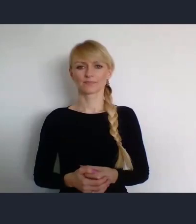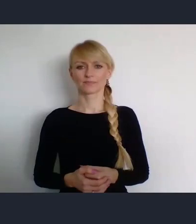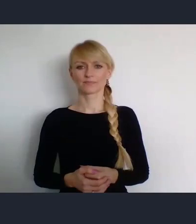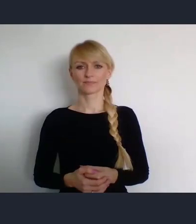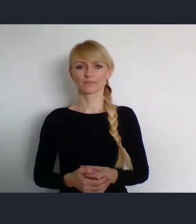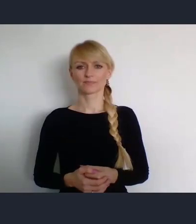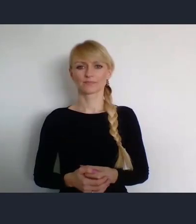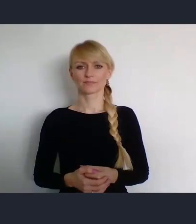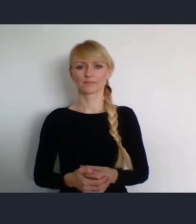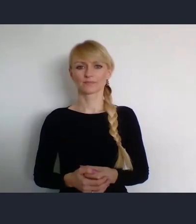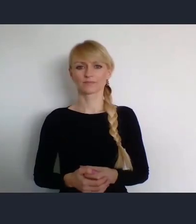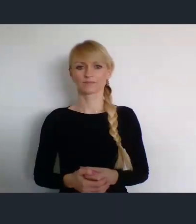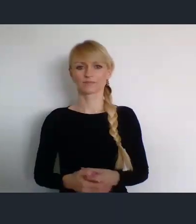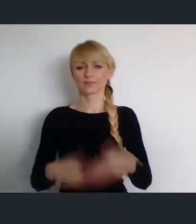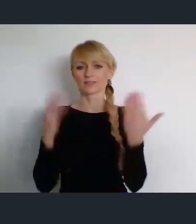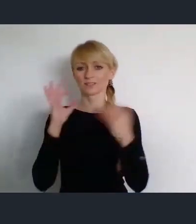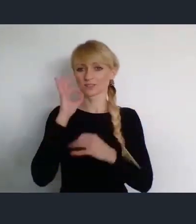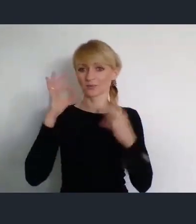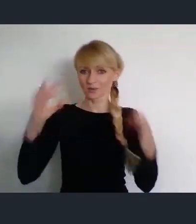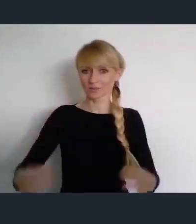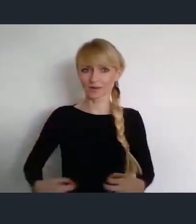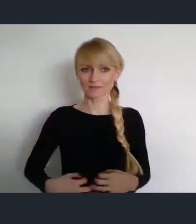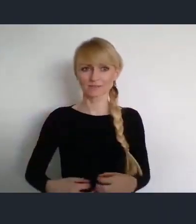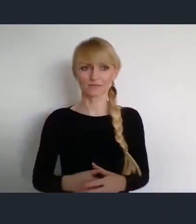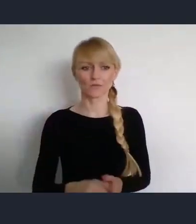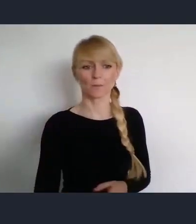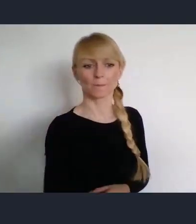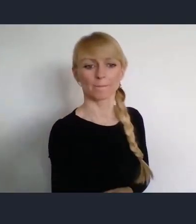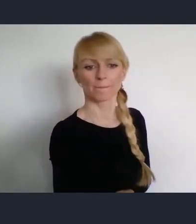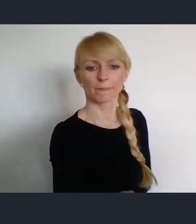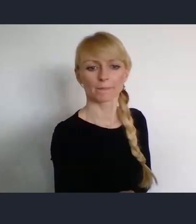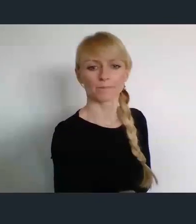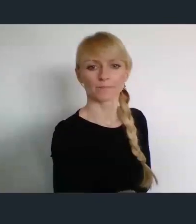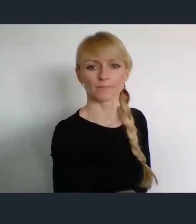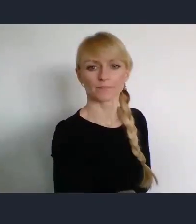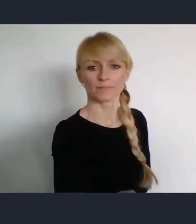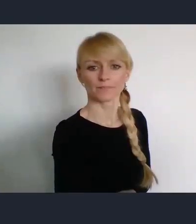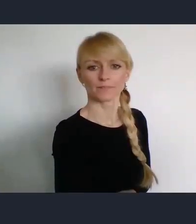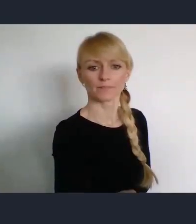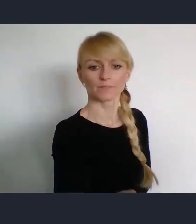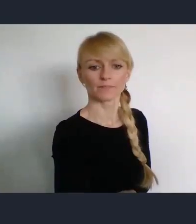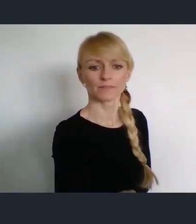Dzień dobry Państwu. Nazywam się Andrzej Porawski. Będę miał przyjemność, być konferansjerem podczas